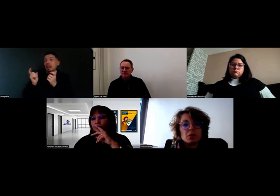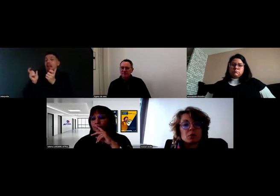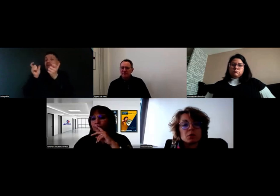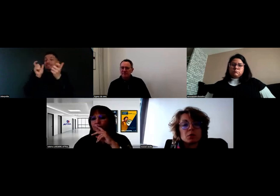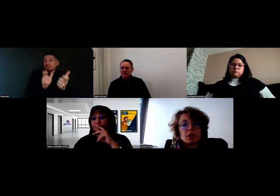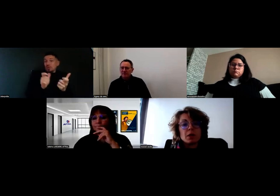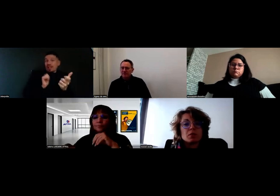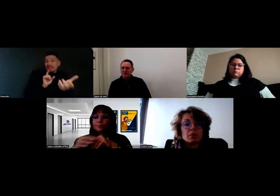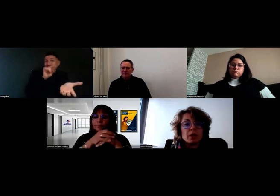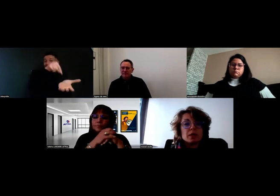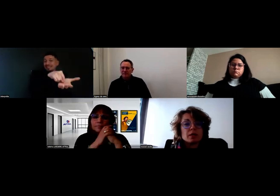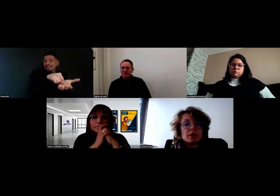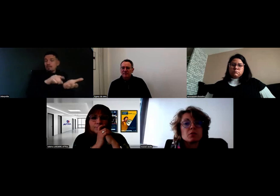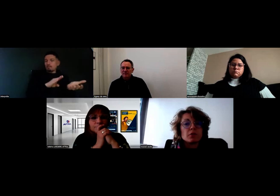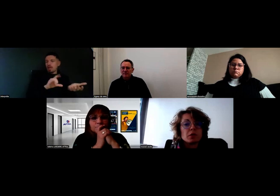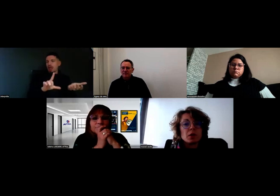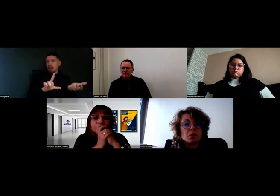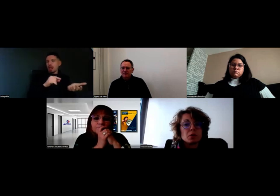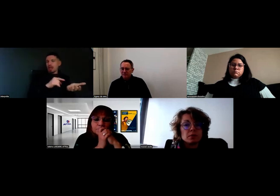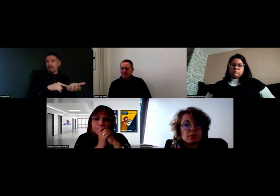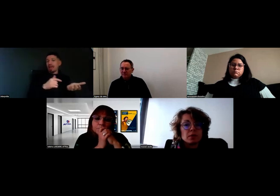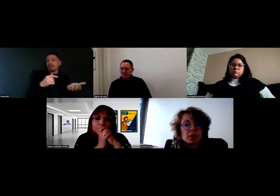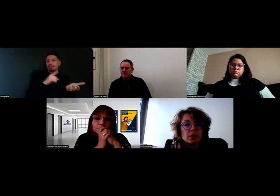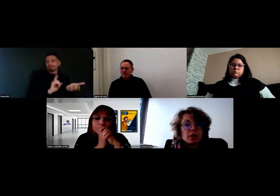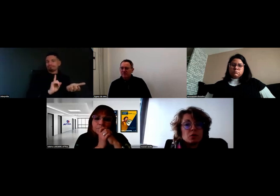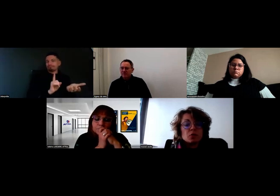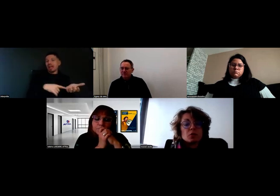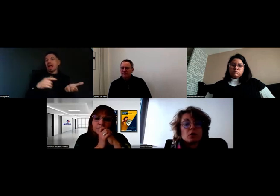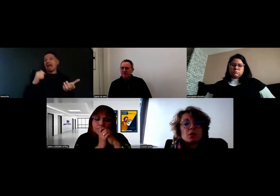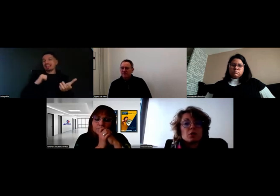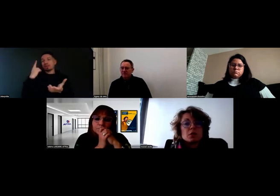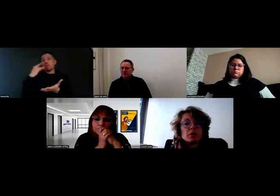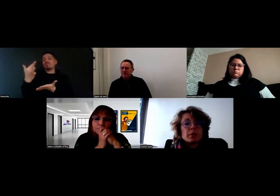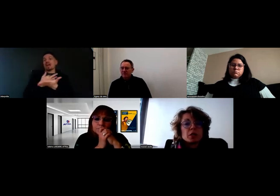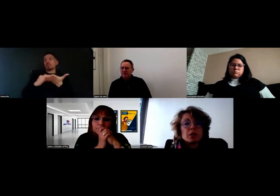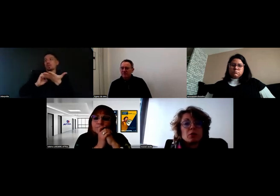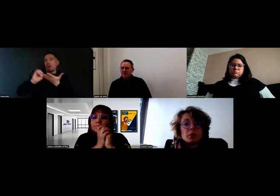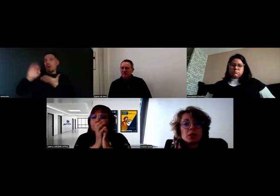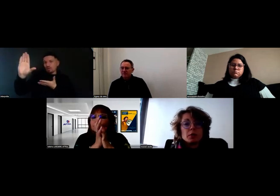qui apparaît sur le BL, c'est l'adresse de facturation. Sauf que notre client le marché il ne le fait pas chez lui,